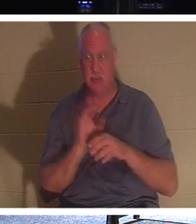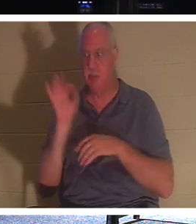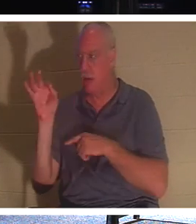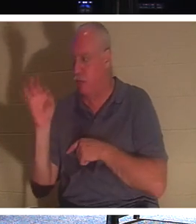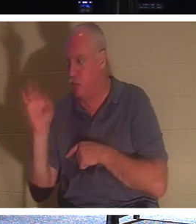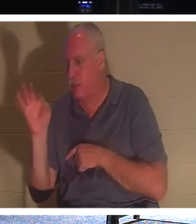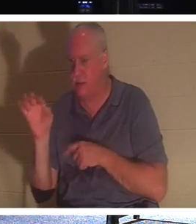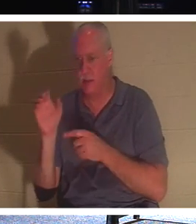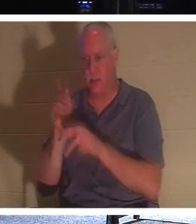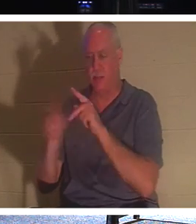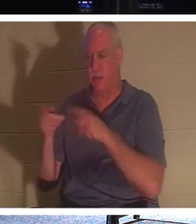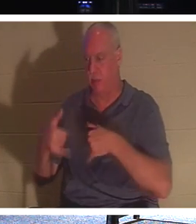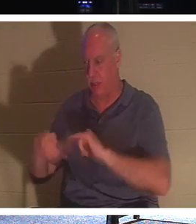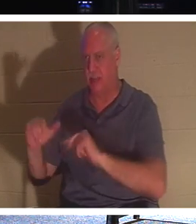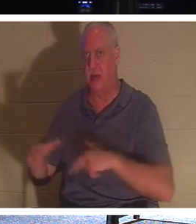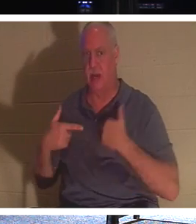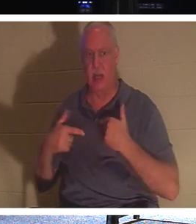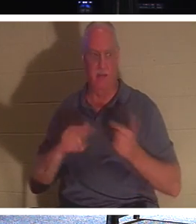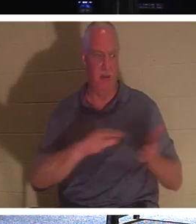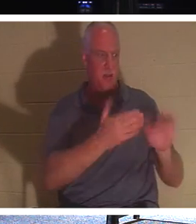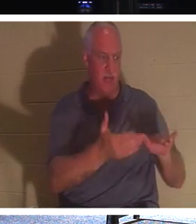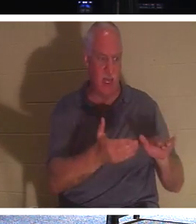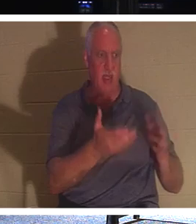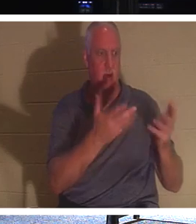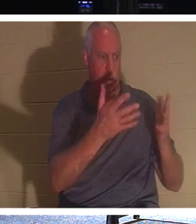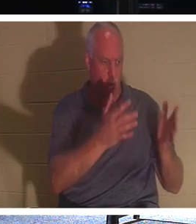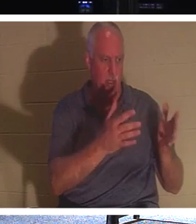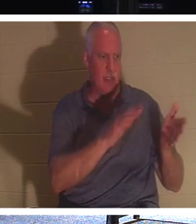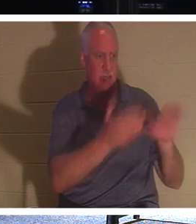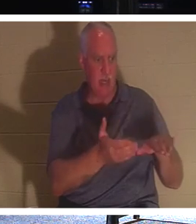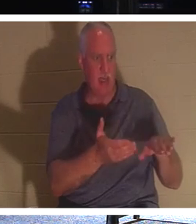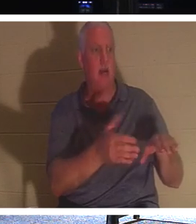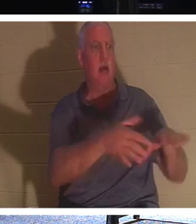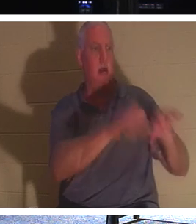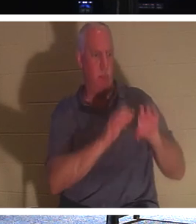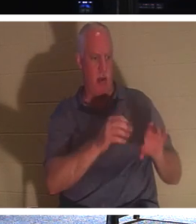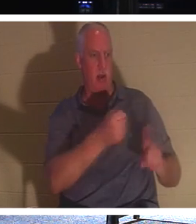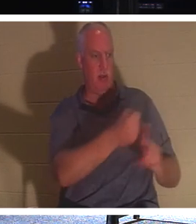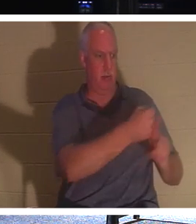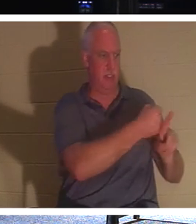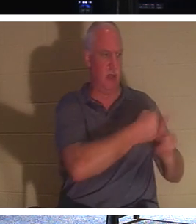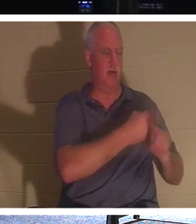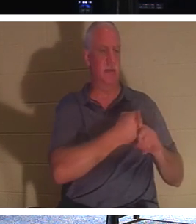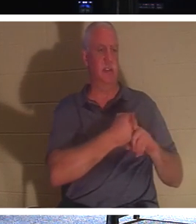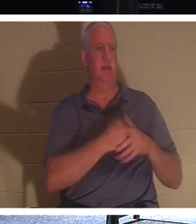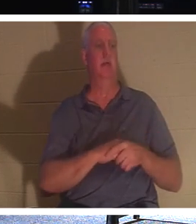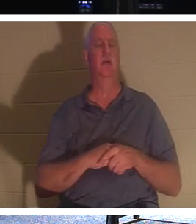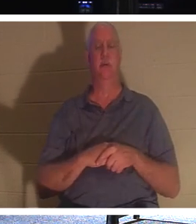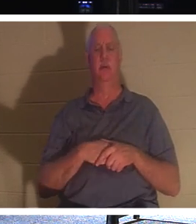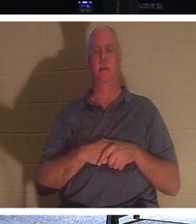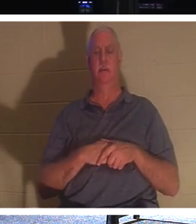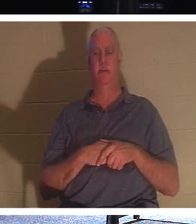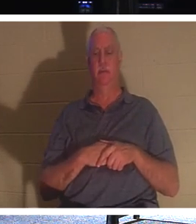जीवित हैं, हम उन तक पहुंचने में व्यस्त हो जाएं । मृतकों को अपने मृतकों को दफनाने दो। जो मरे हुए नहीं हैं - जो असंवेदनशील हैं -